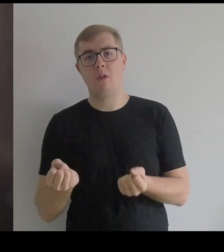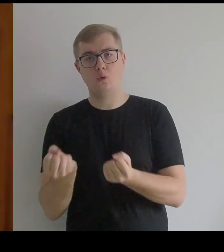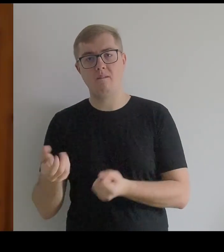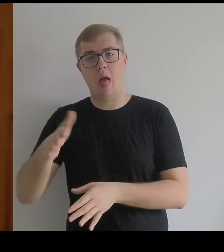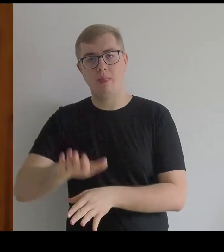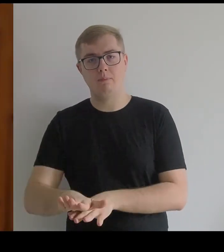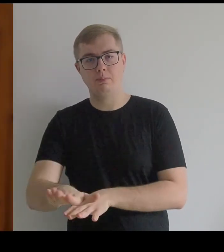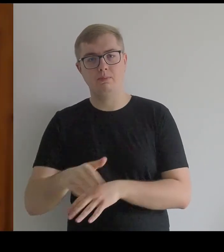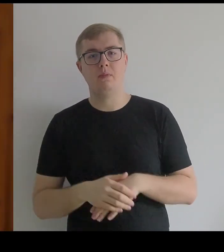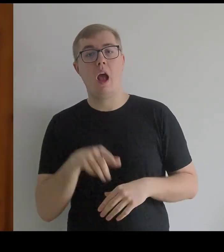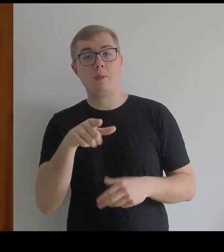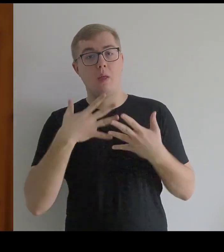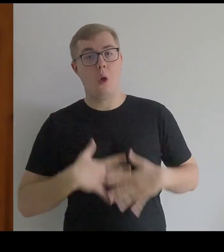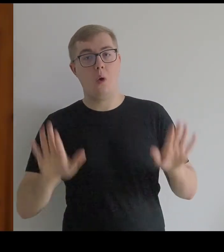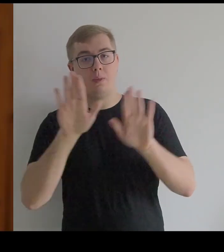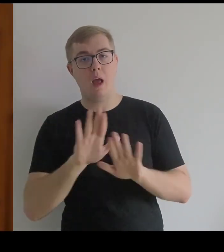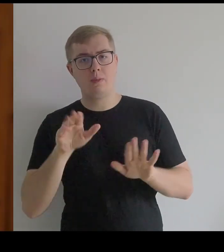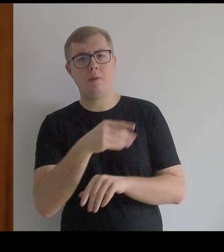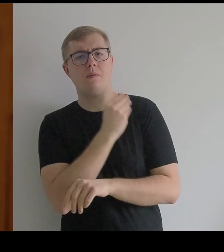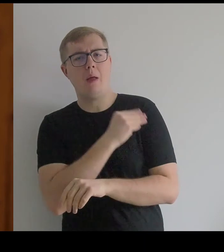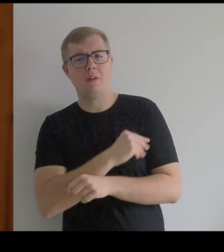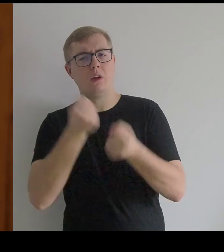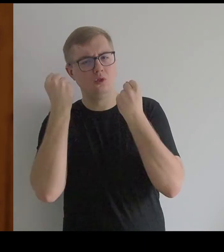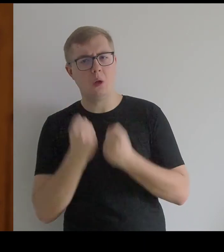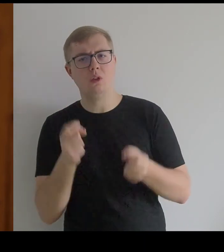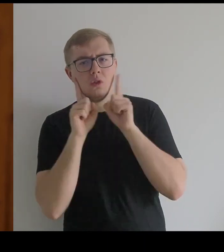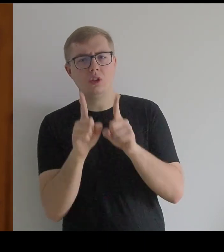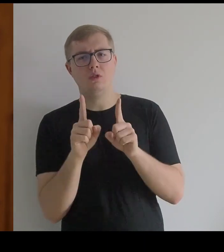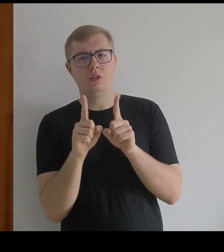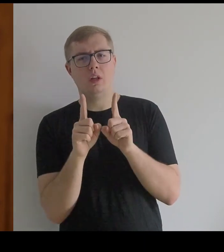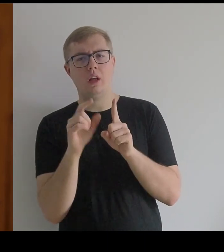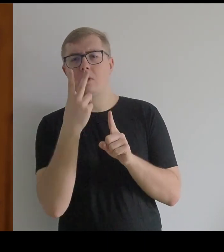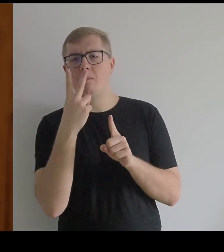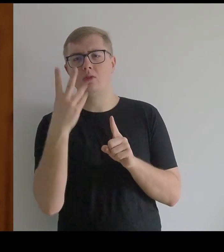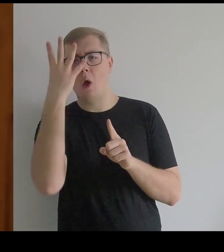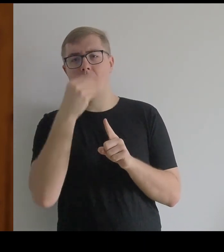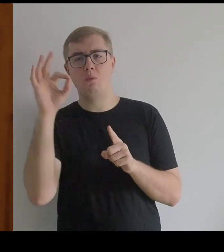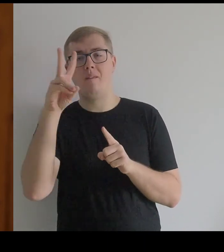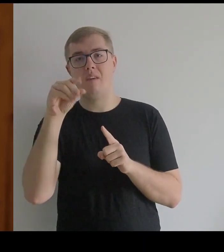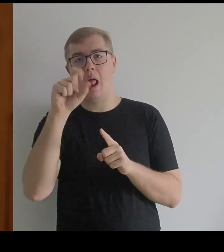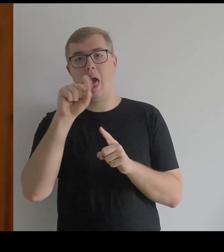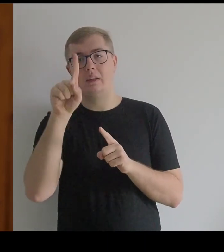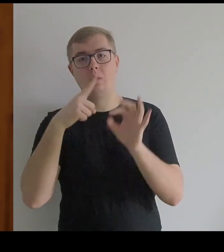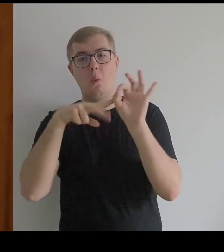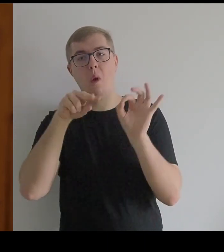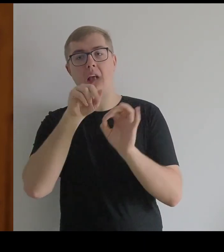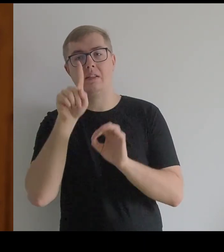I rzeczywiście, jak się popatrzy na obrazy Velázqueza, widać ciężar tych tkanin.